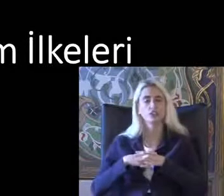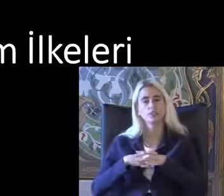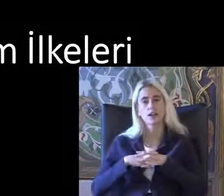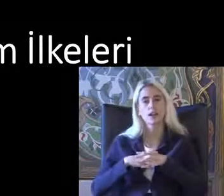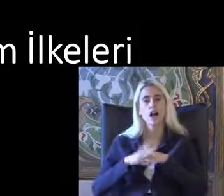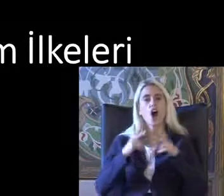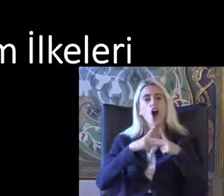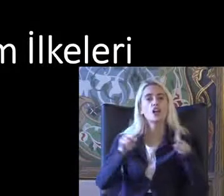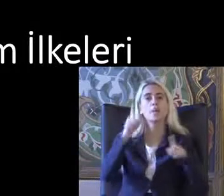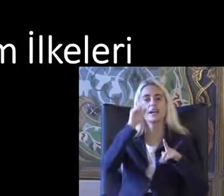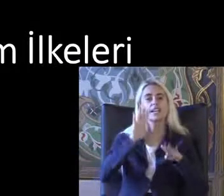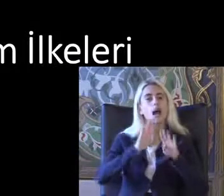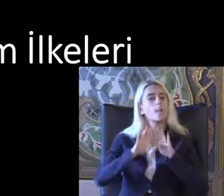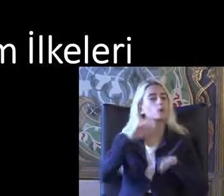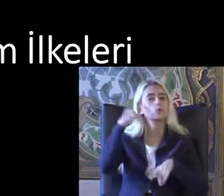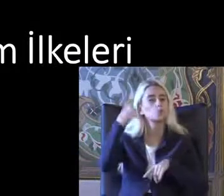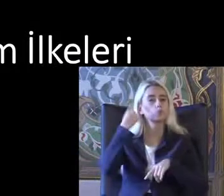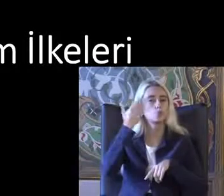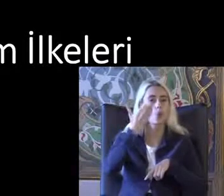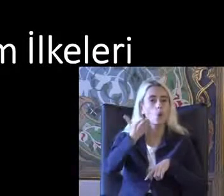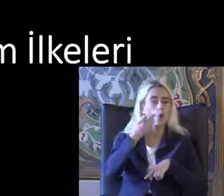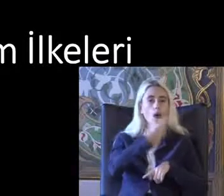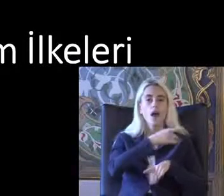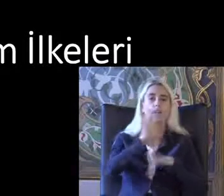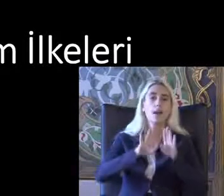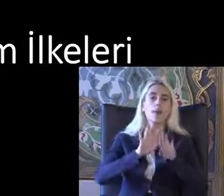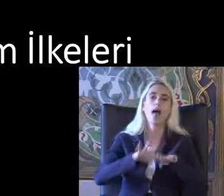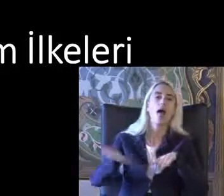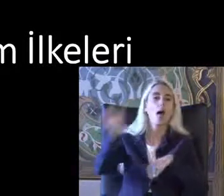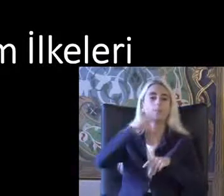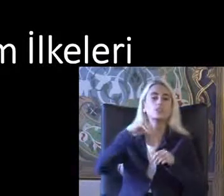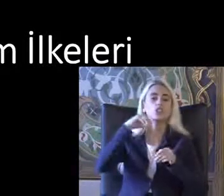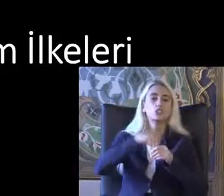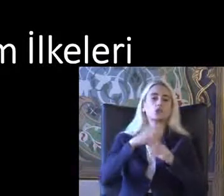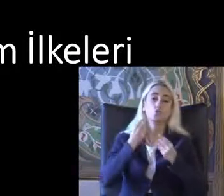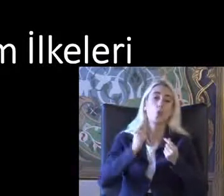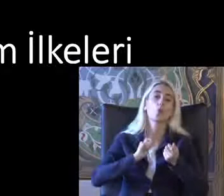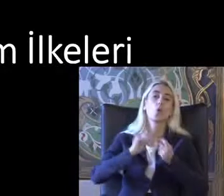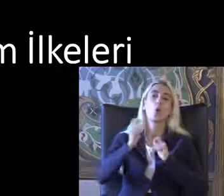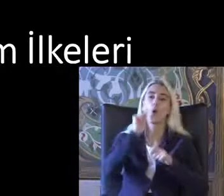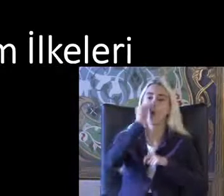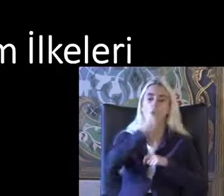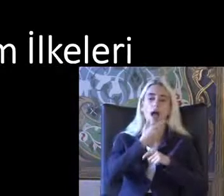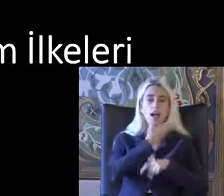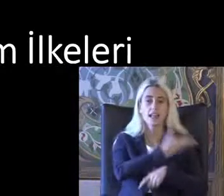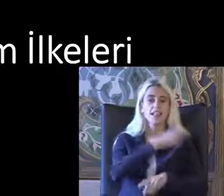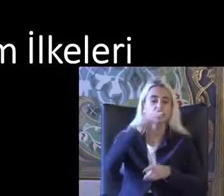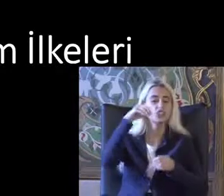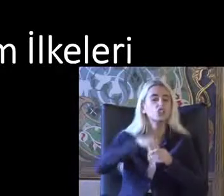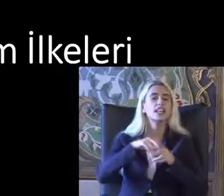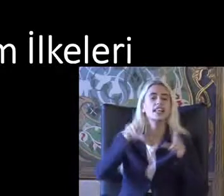Açılan bir kapı düşünün Bu kapılar hepimiz Çok kullan Yeter Üzerinde Camın üzerine